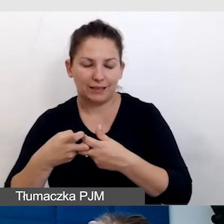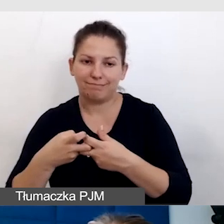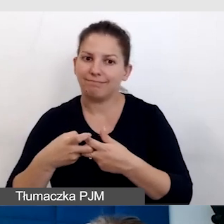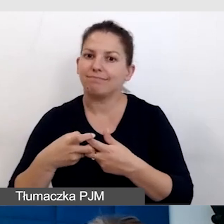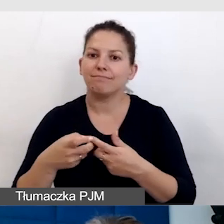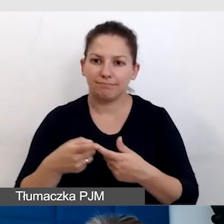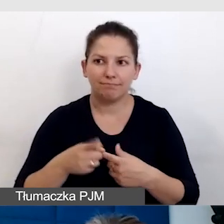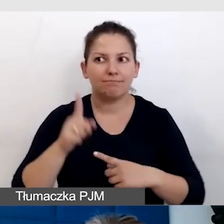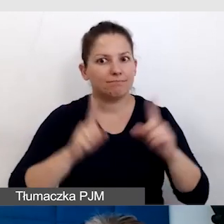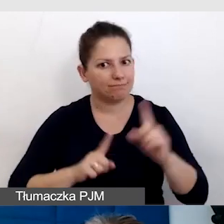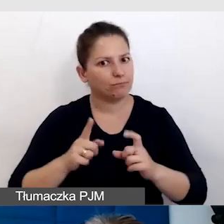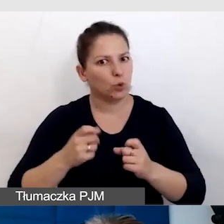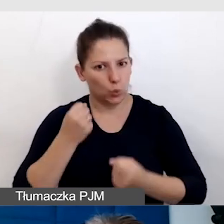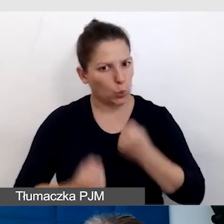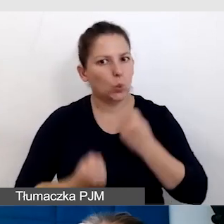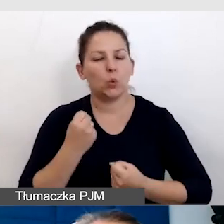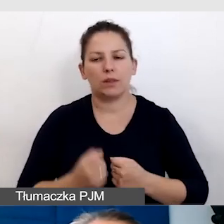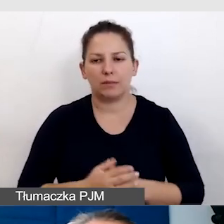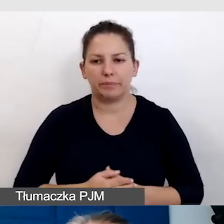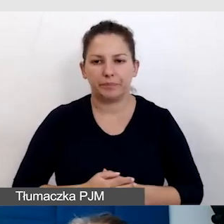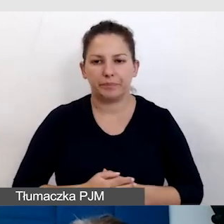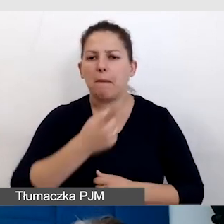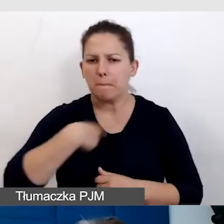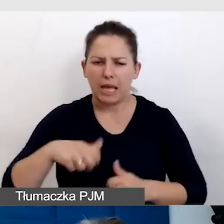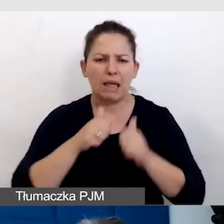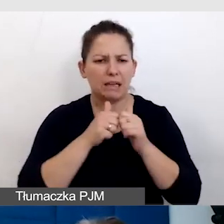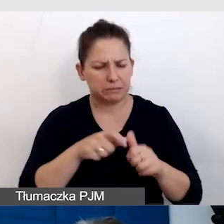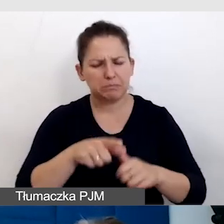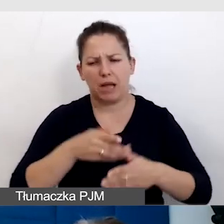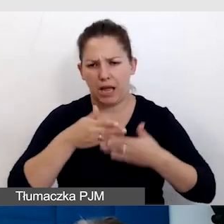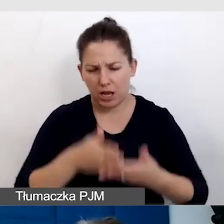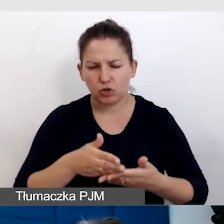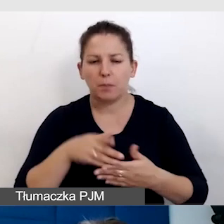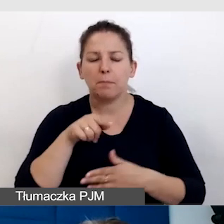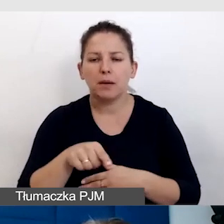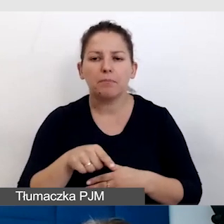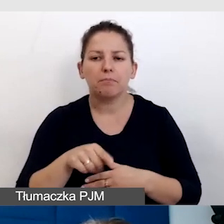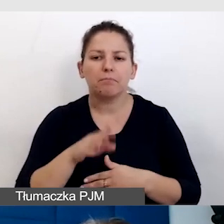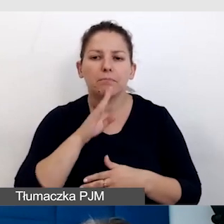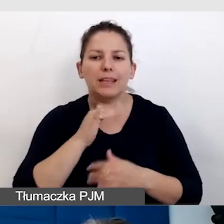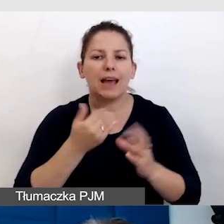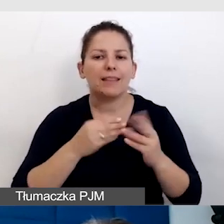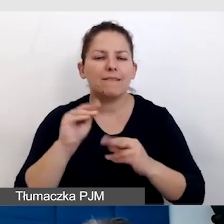bywa wyzwaniem. My sobie z tymi wyzwaniami radzimy tak, że jak najwięcej konsultujemy.